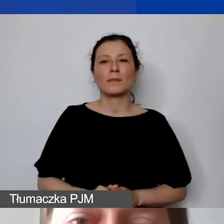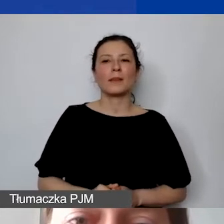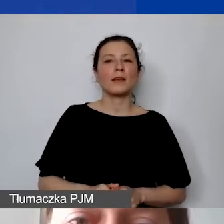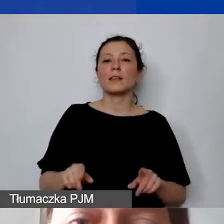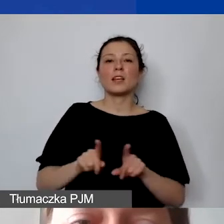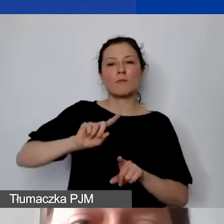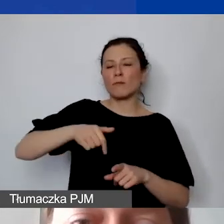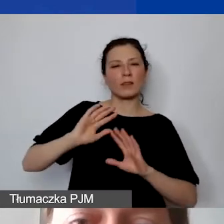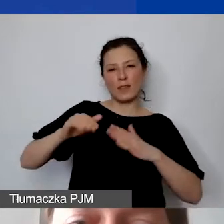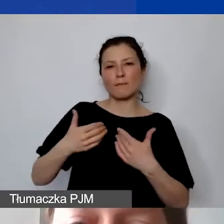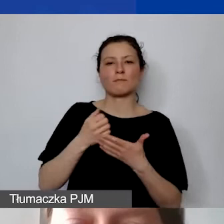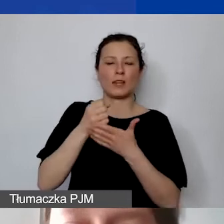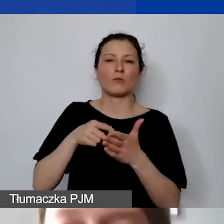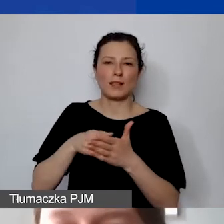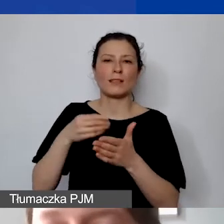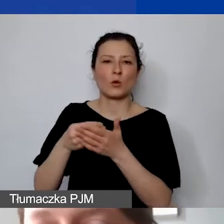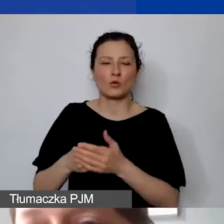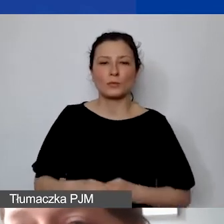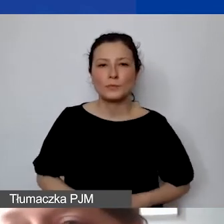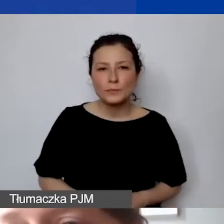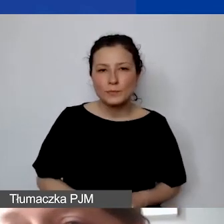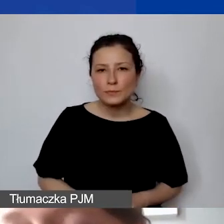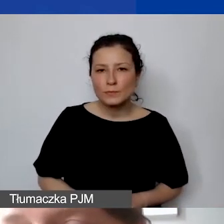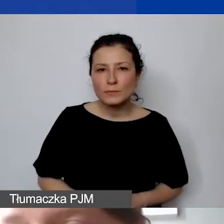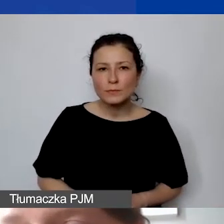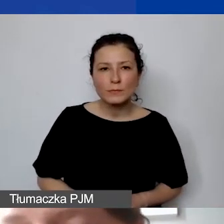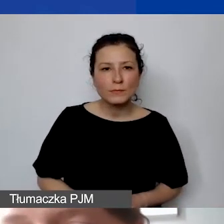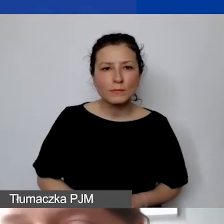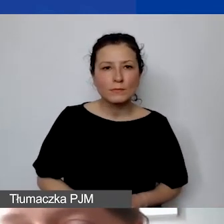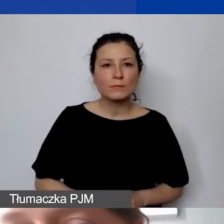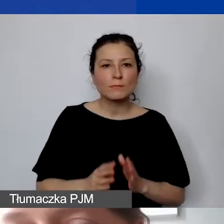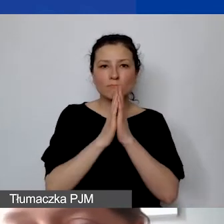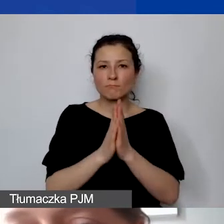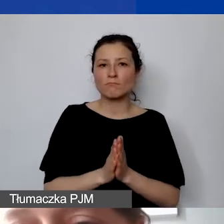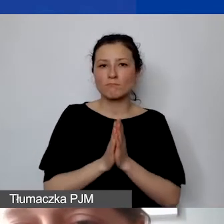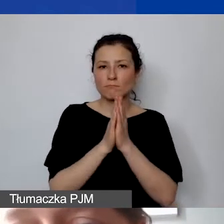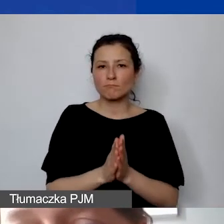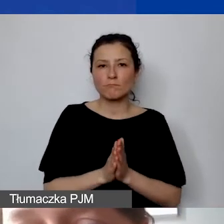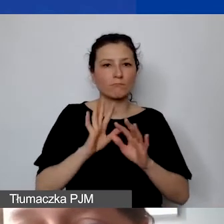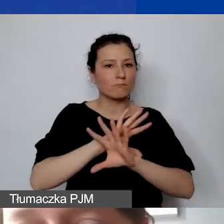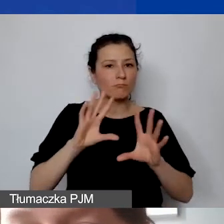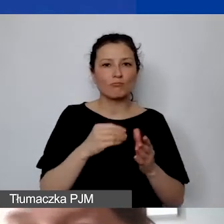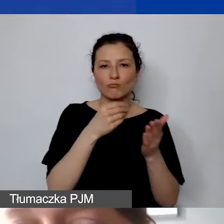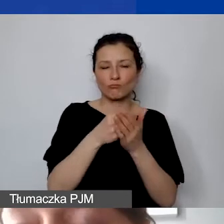Państwa prosimy też o to, żeby wszystkie koszty opłacać przelewem.